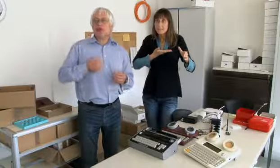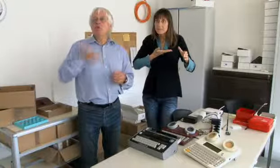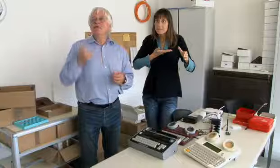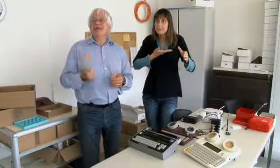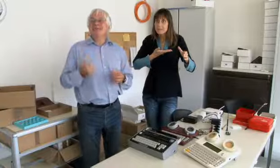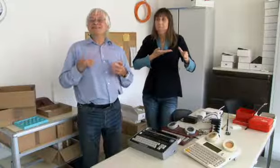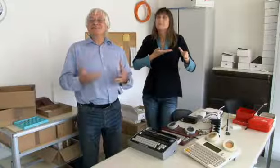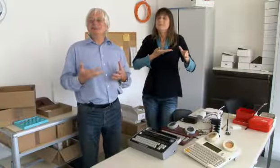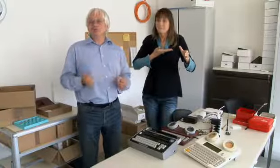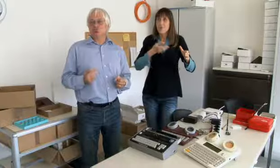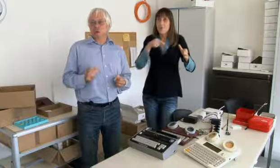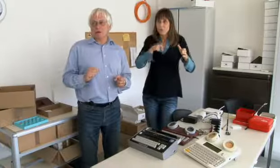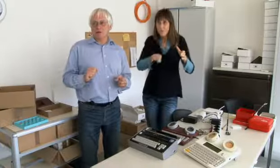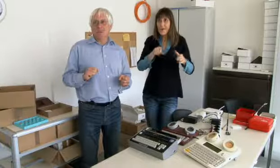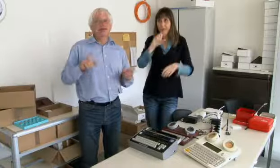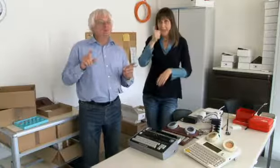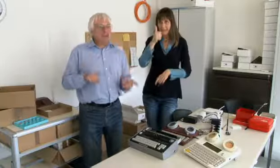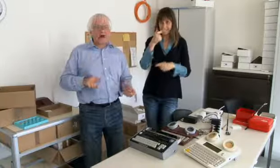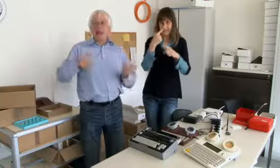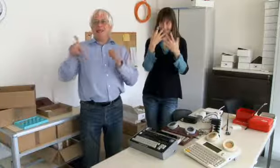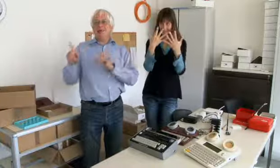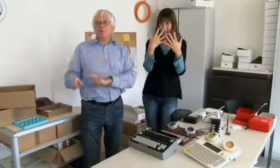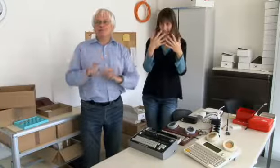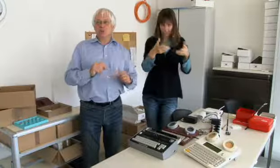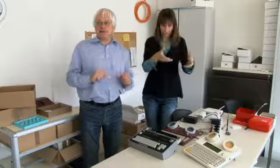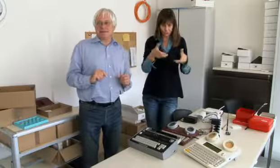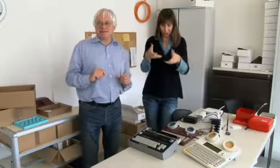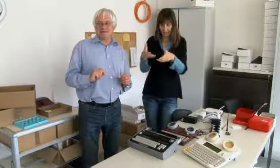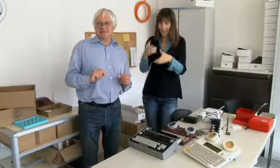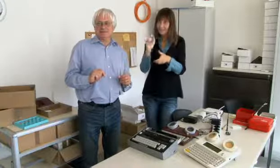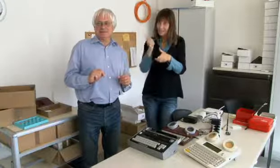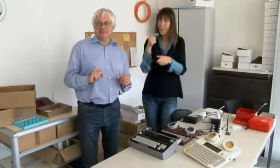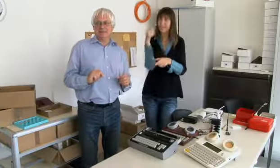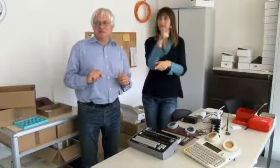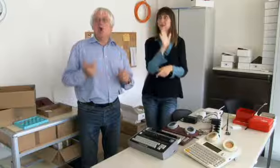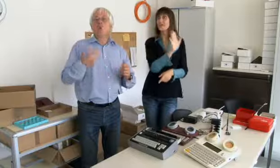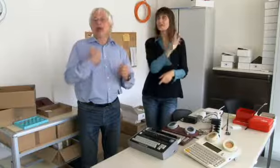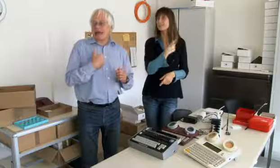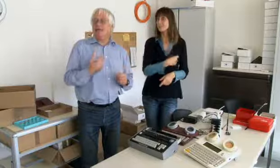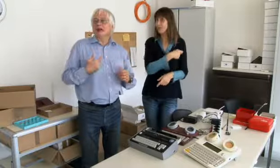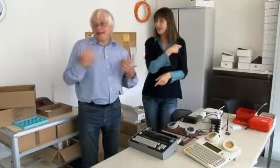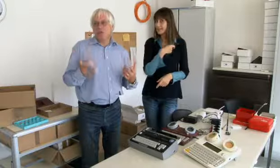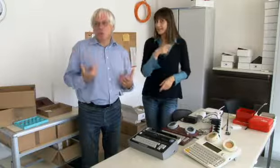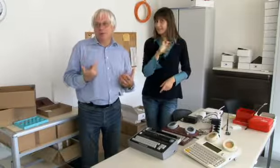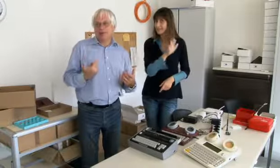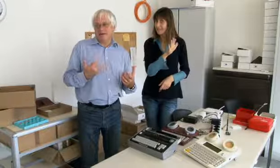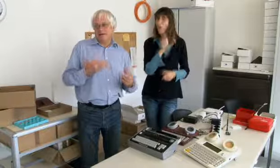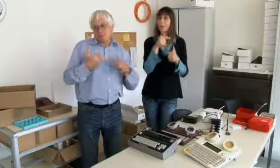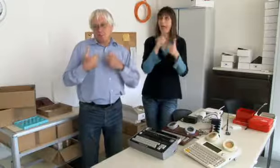dieses Geld gegeben für die ersten zehn Stück. Die waren alle in der Westschweiz.